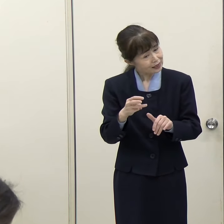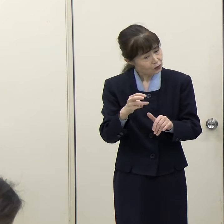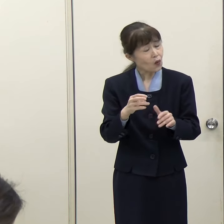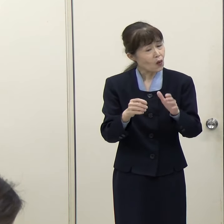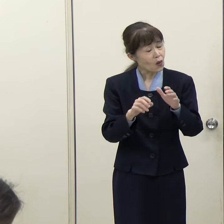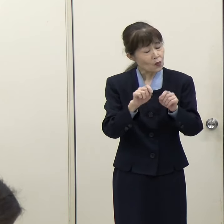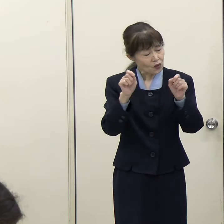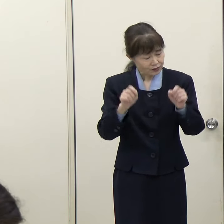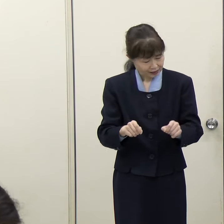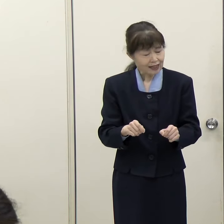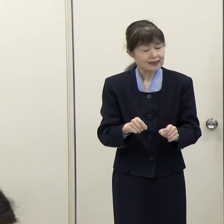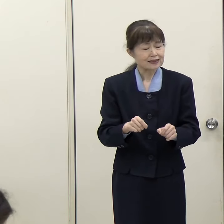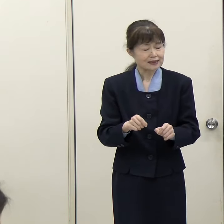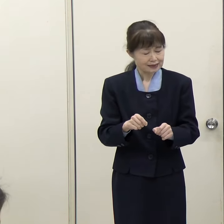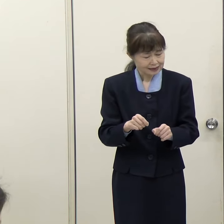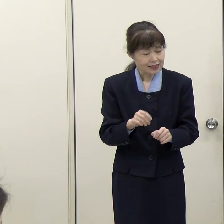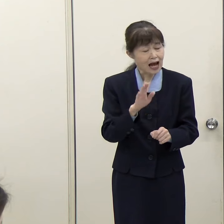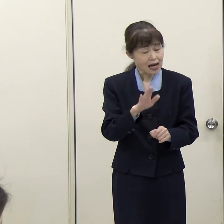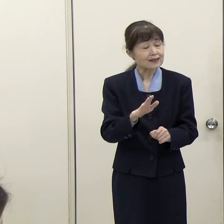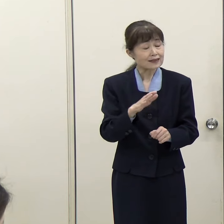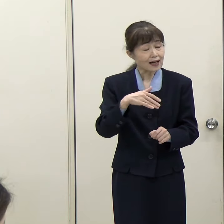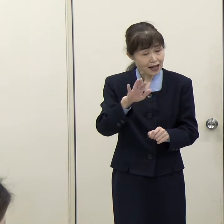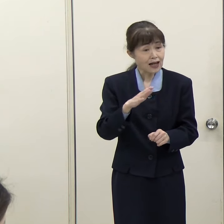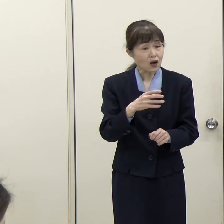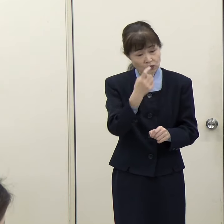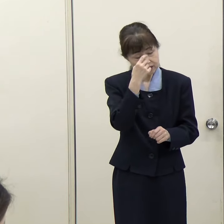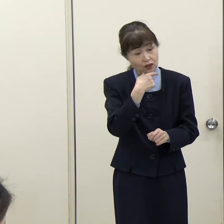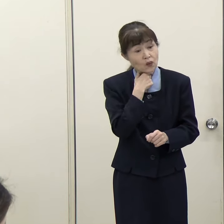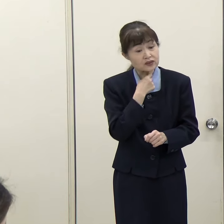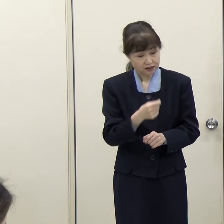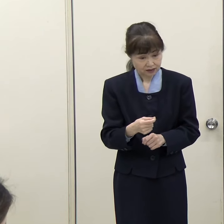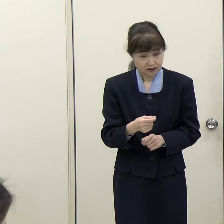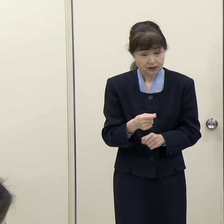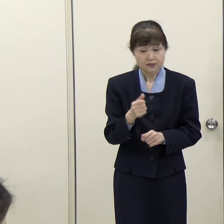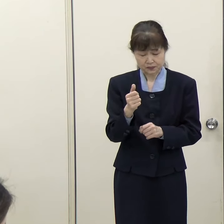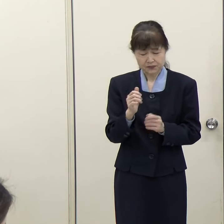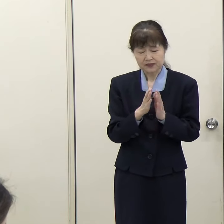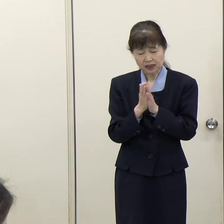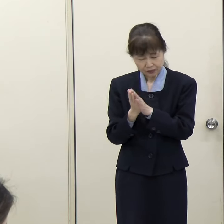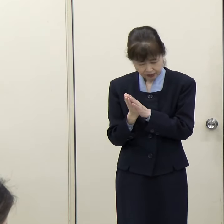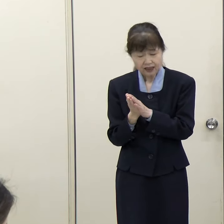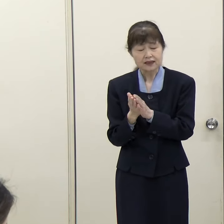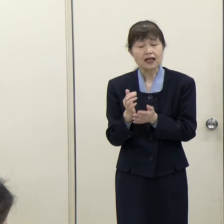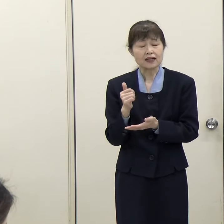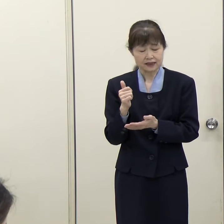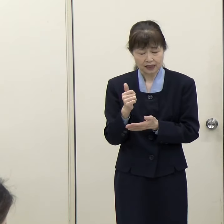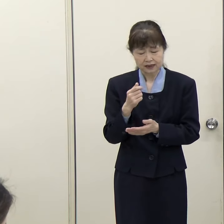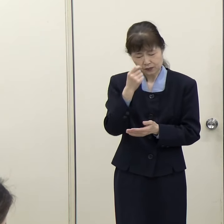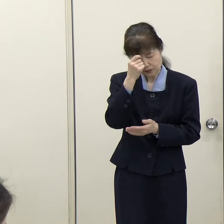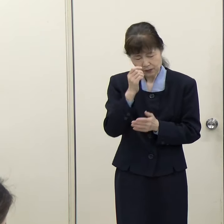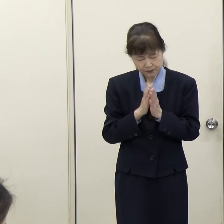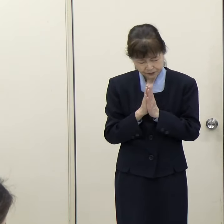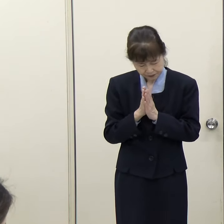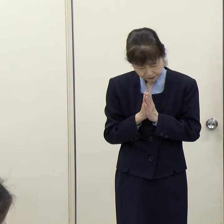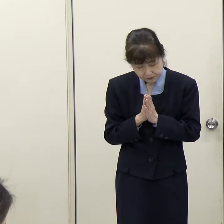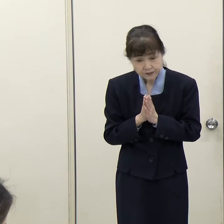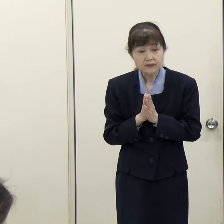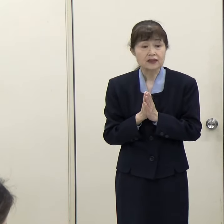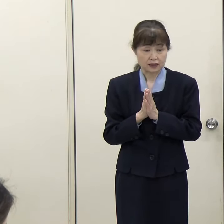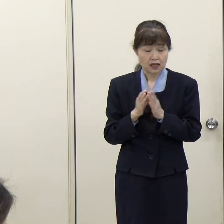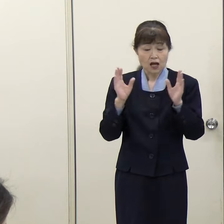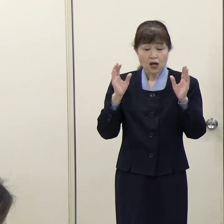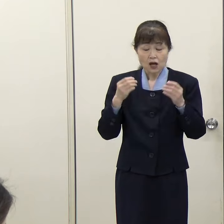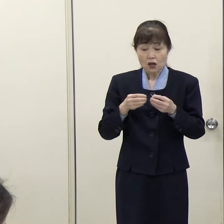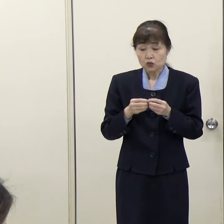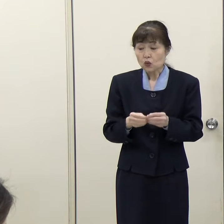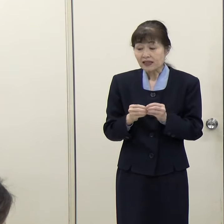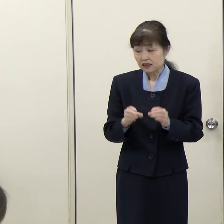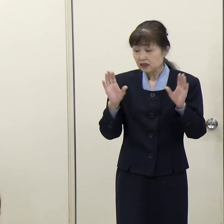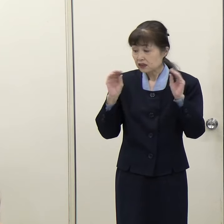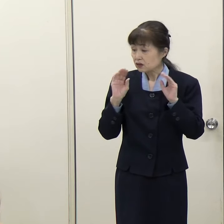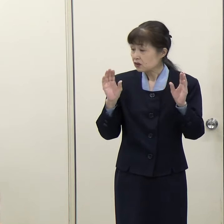（知事）お亡くなりの方に対しまして、本当に御冥福をお祈り申し上げたいと思います。詳しい状況については、防災局から回答します。